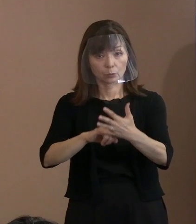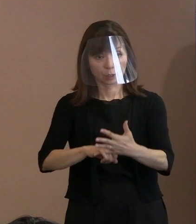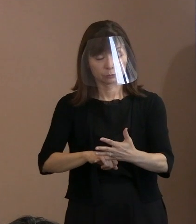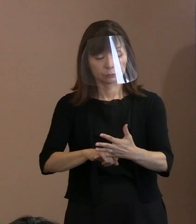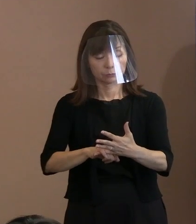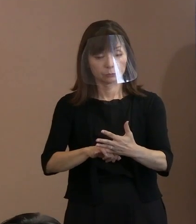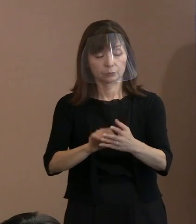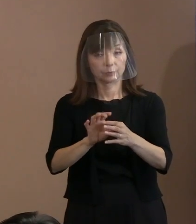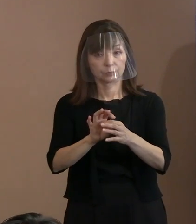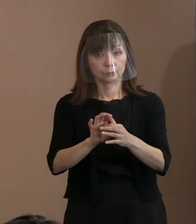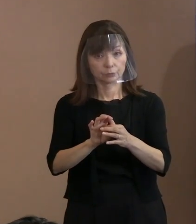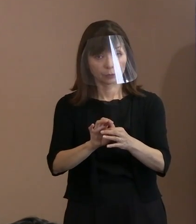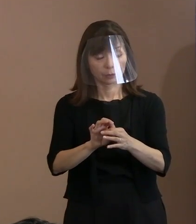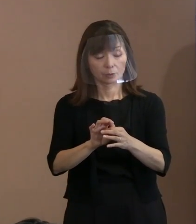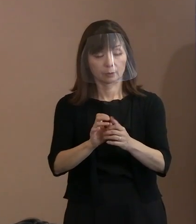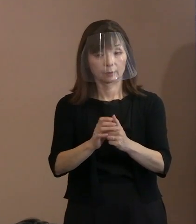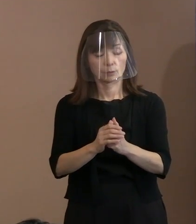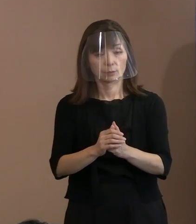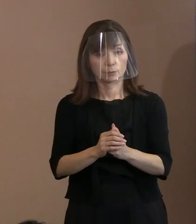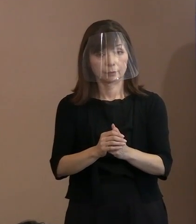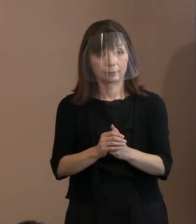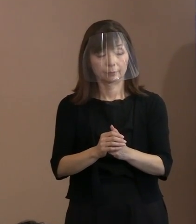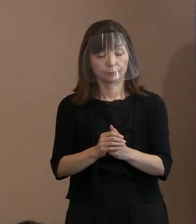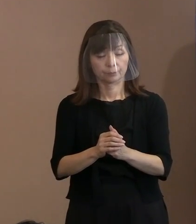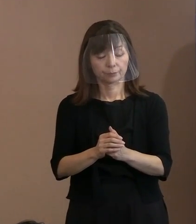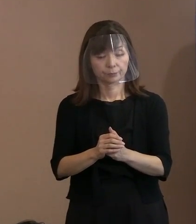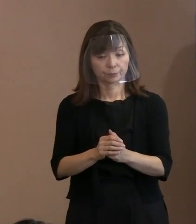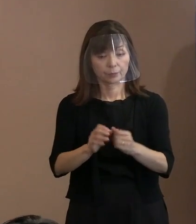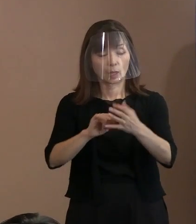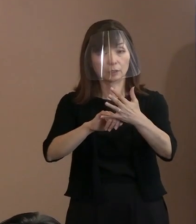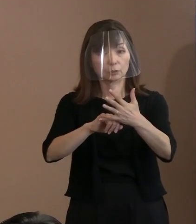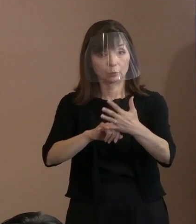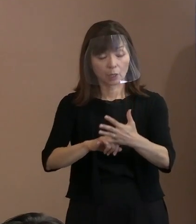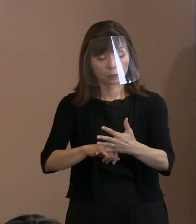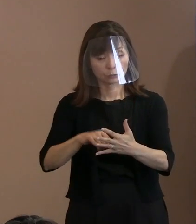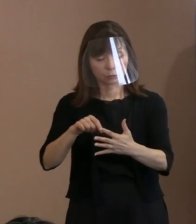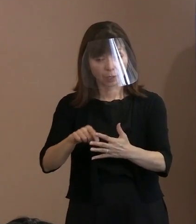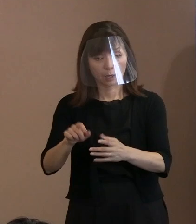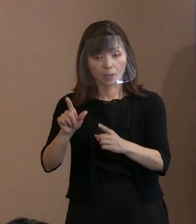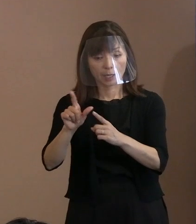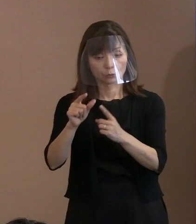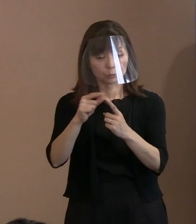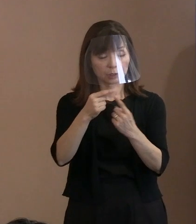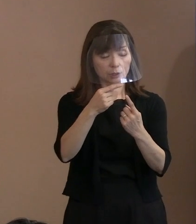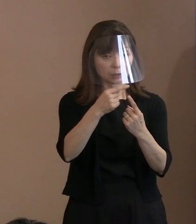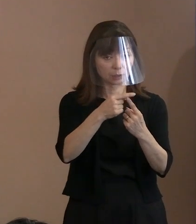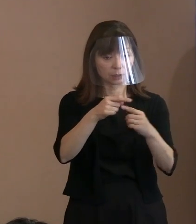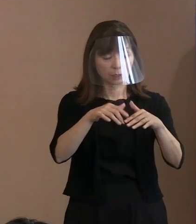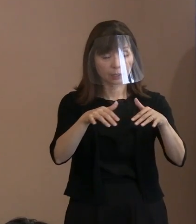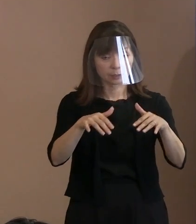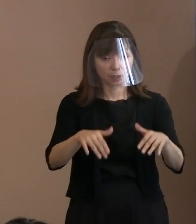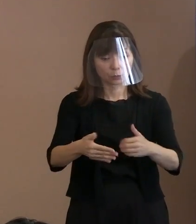この核兵器禁止条約が ＮＰＴ体制の補完役であるとかね｡